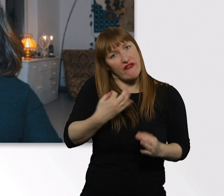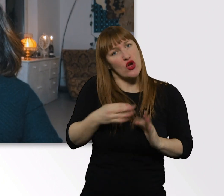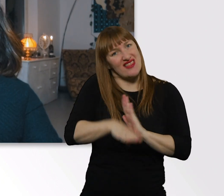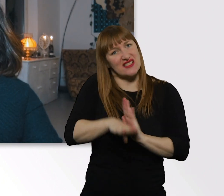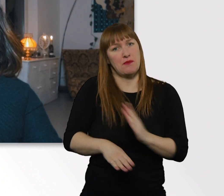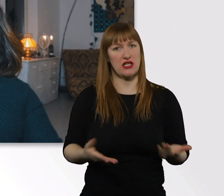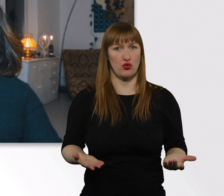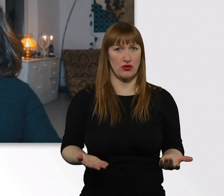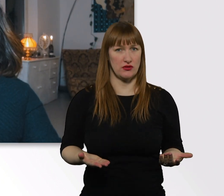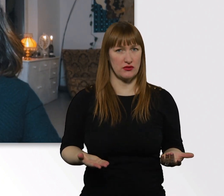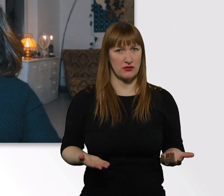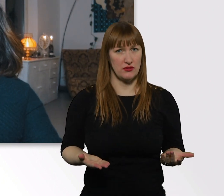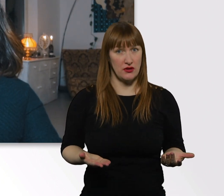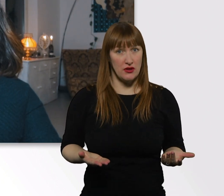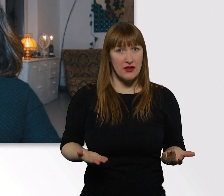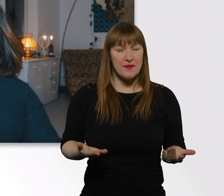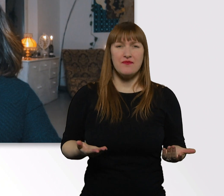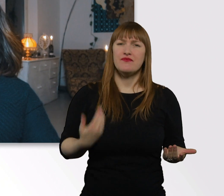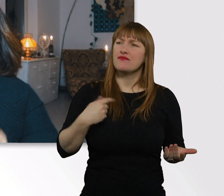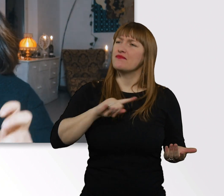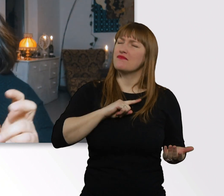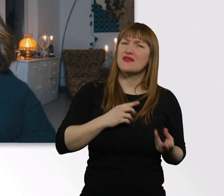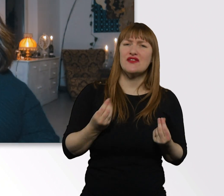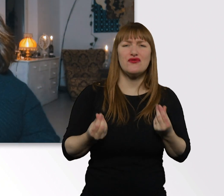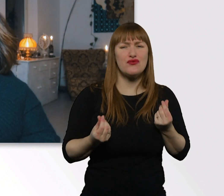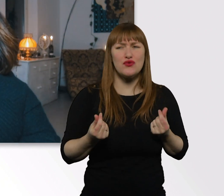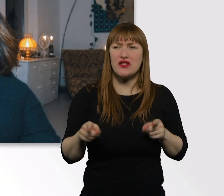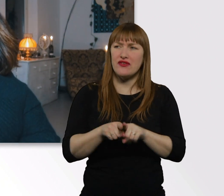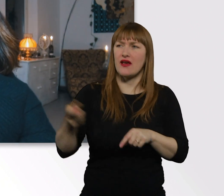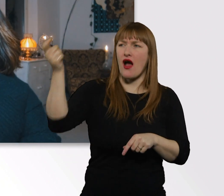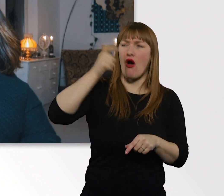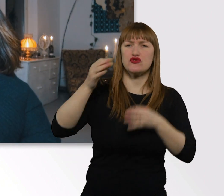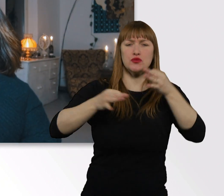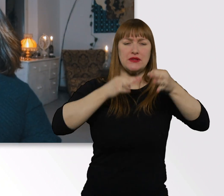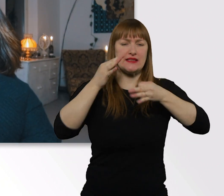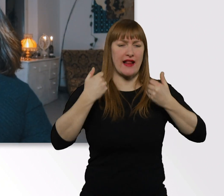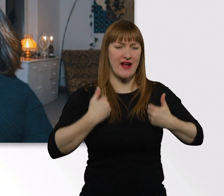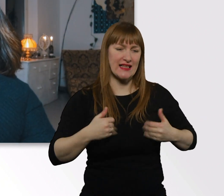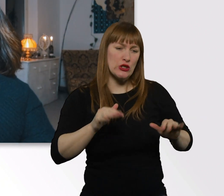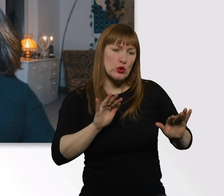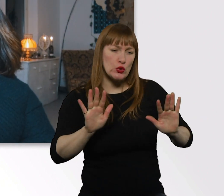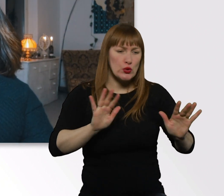Sobald ich merke, dass ich eine besondere Behandlung bekomme, werde ich komisch.